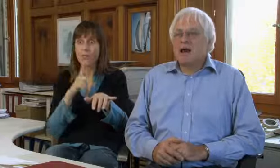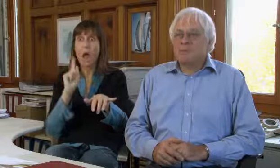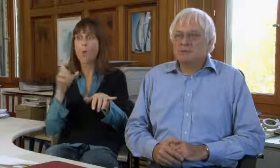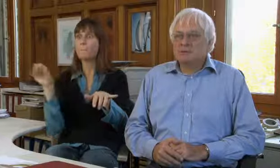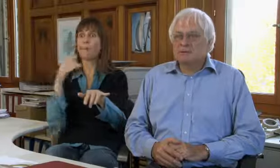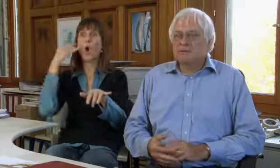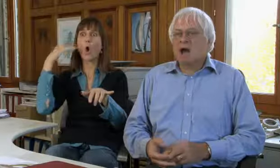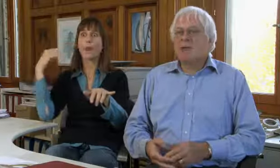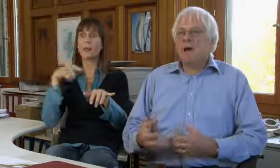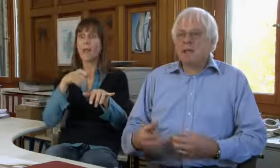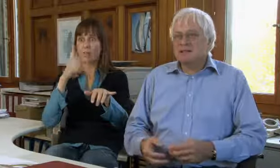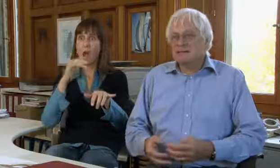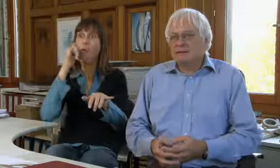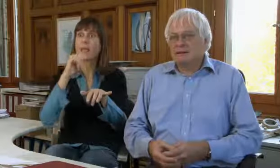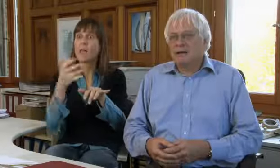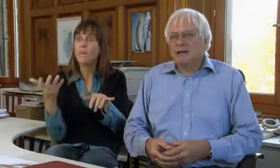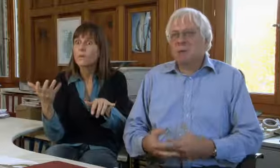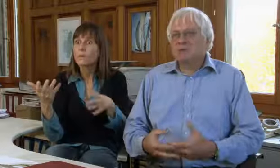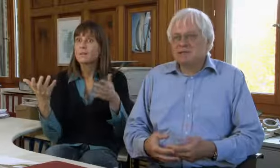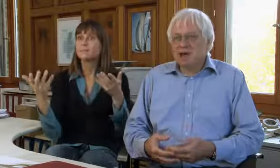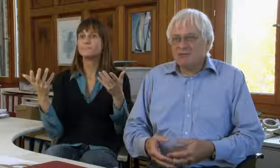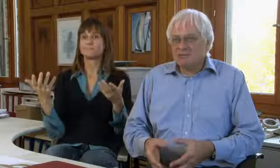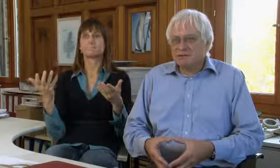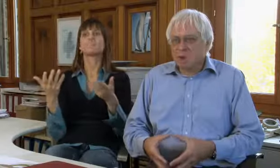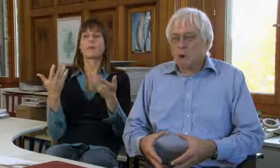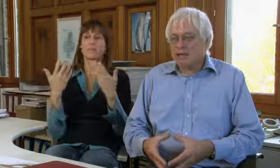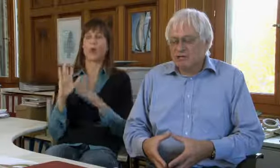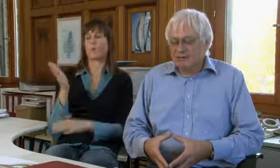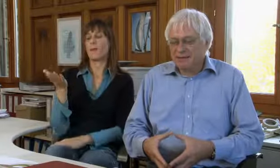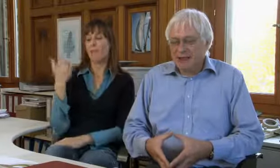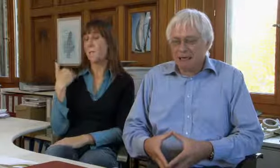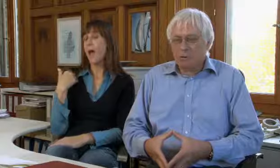sondern auch mit Hörenden.